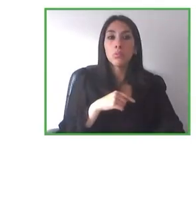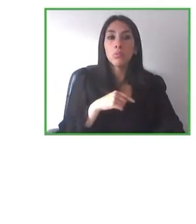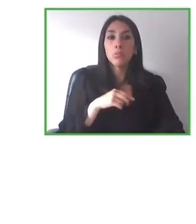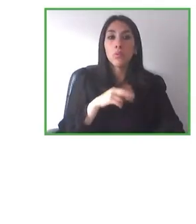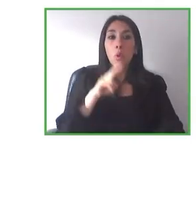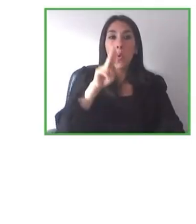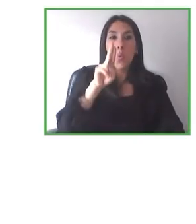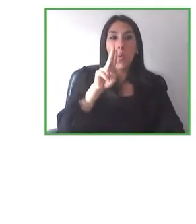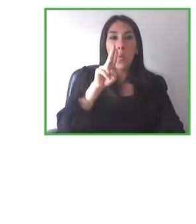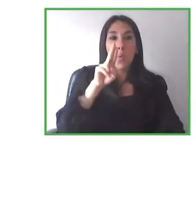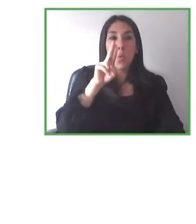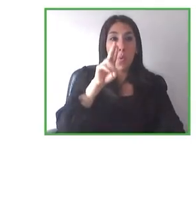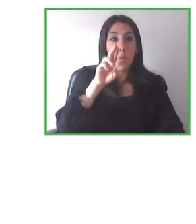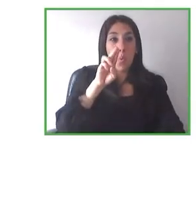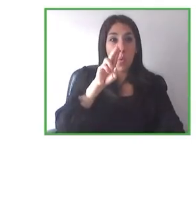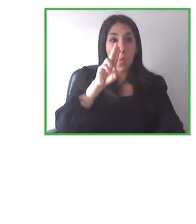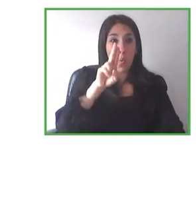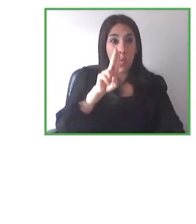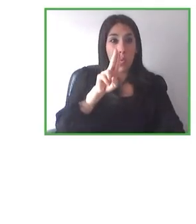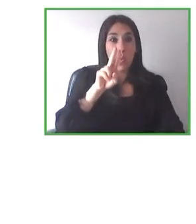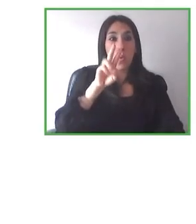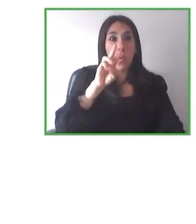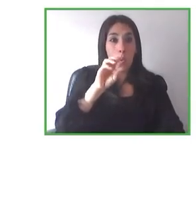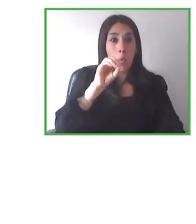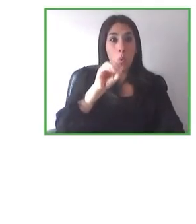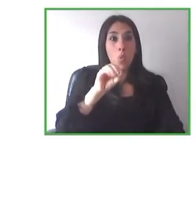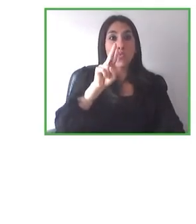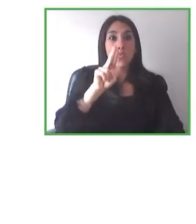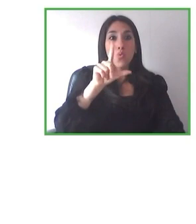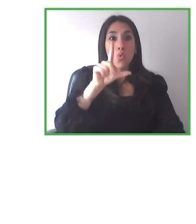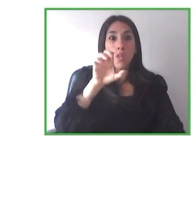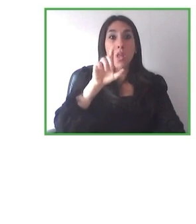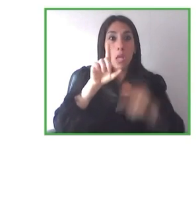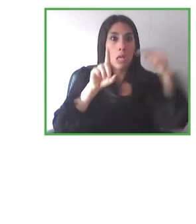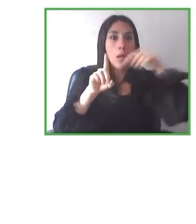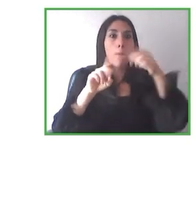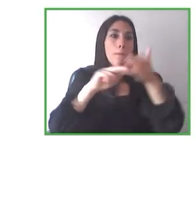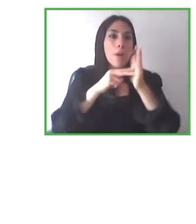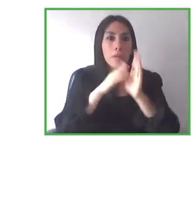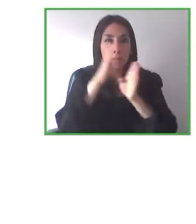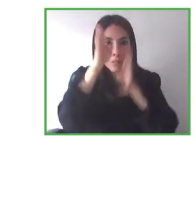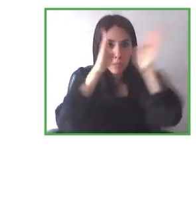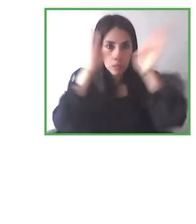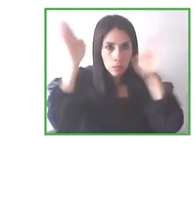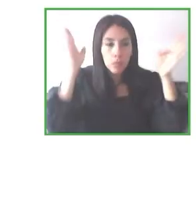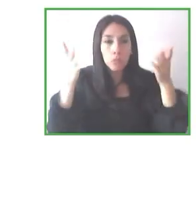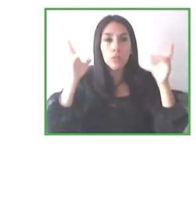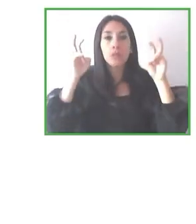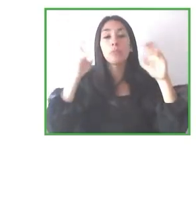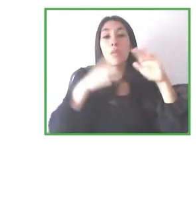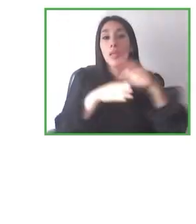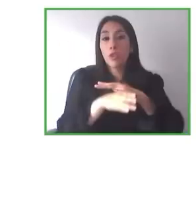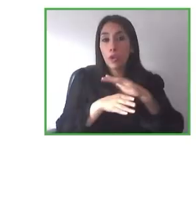Muchísimas gracias, Bastienne. Me alegro de que extendáis el proyecto a todas las discapacidades.